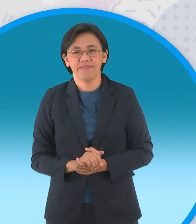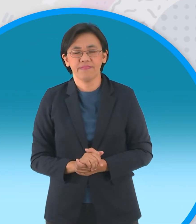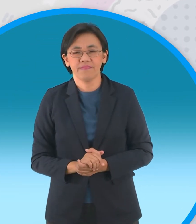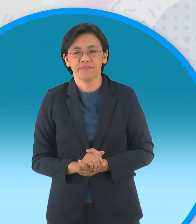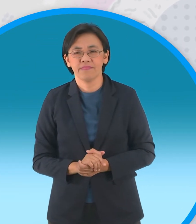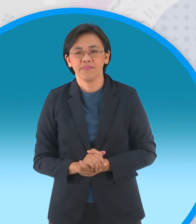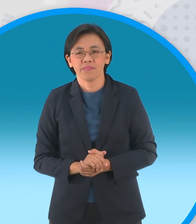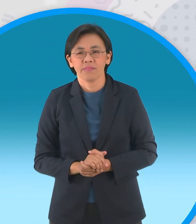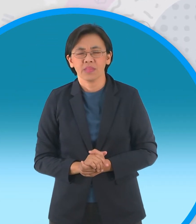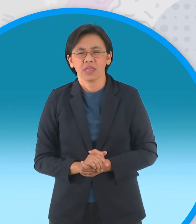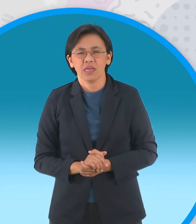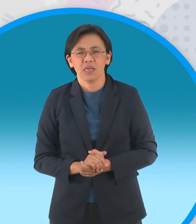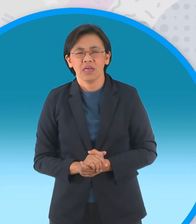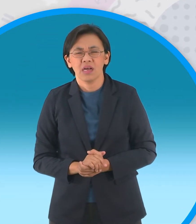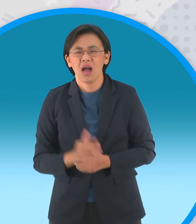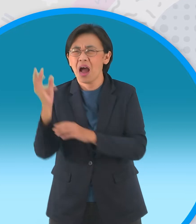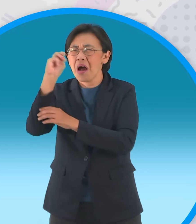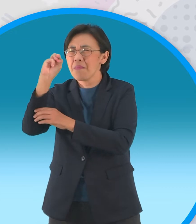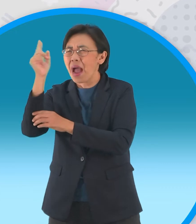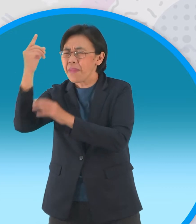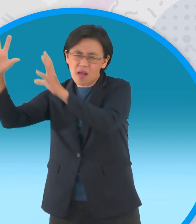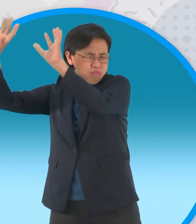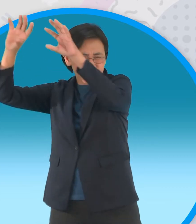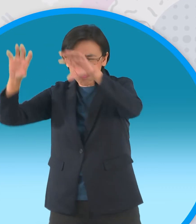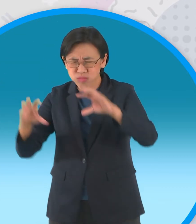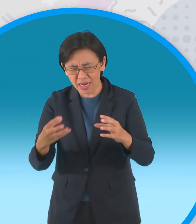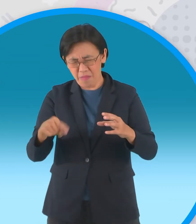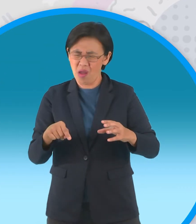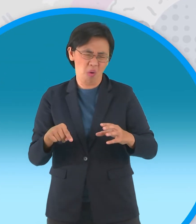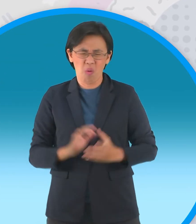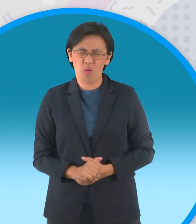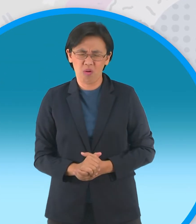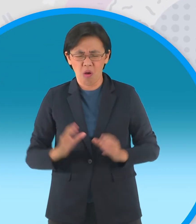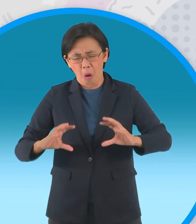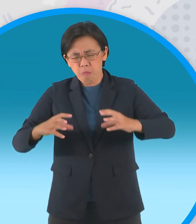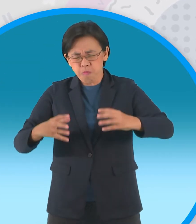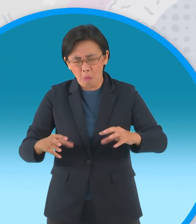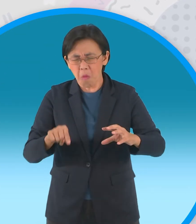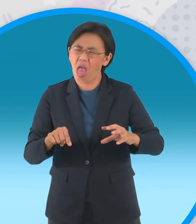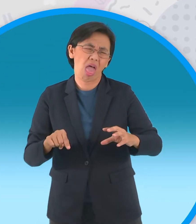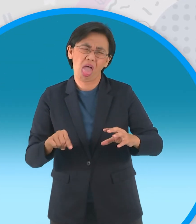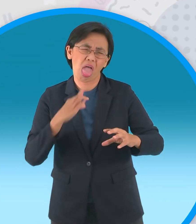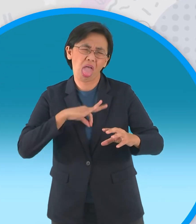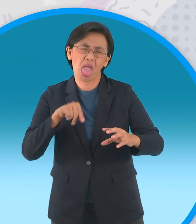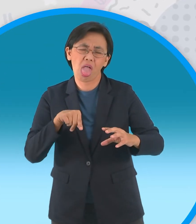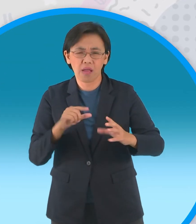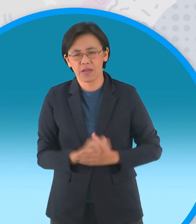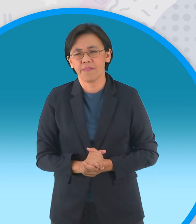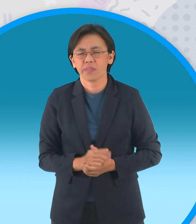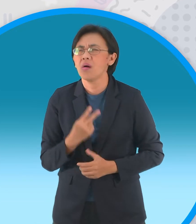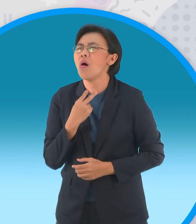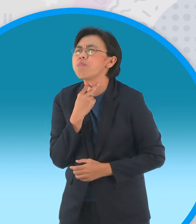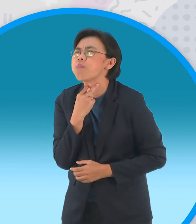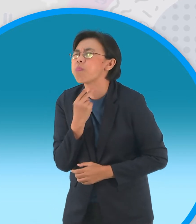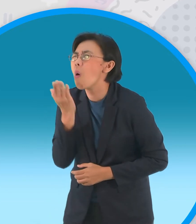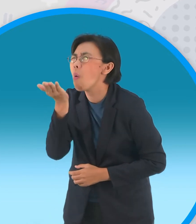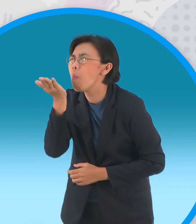โปรดส่งไม้ใหม่มาให้พวกเราทีขอนไม้นี่มันนิ่ง เกินไปคฝูงกบขอร้องอีกครั้งนึงครับ